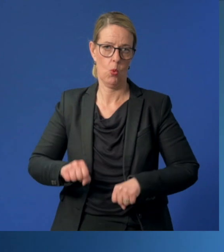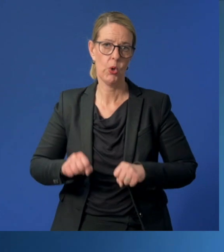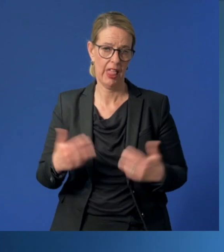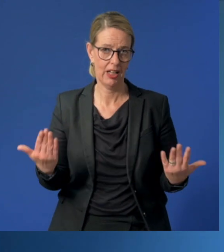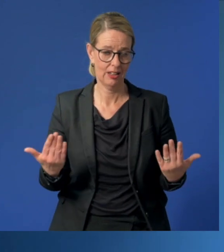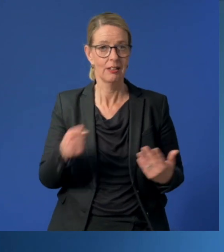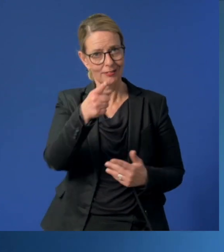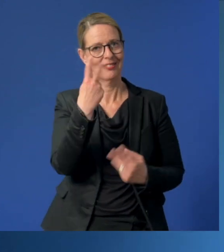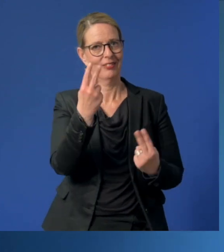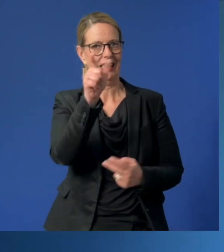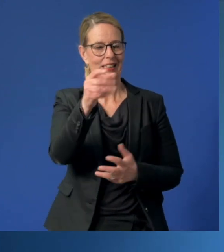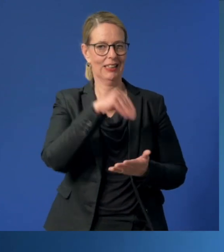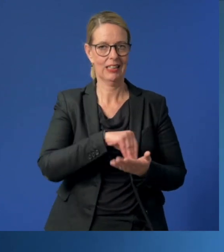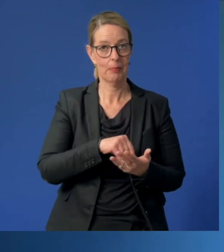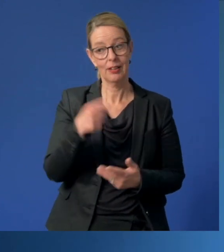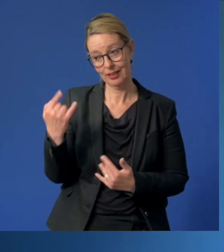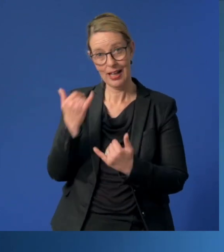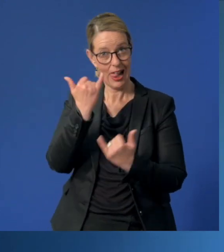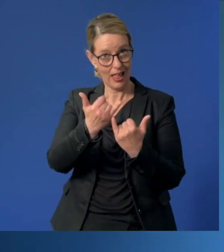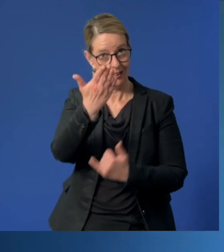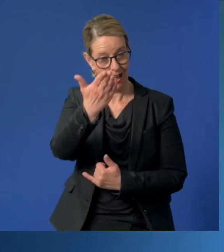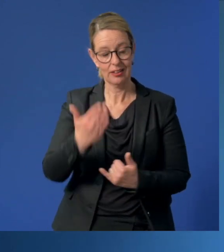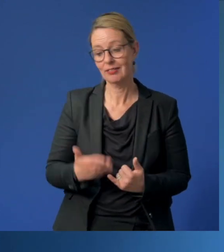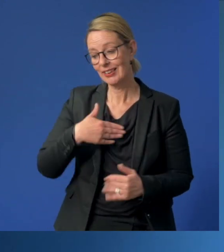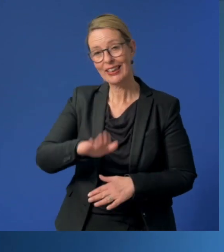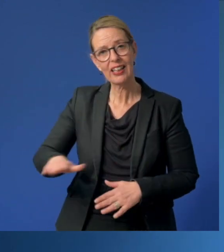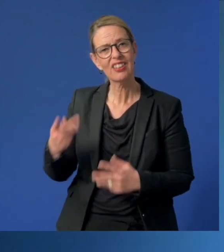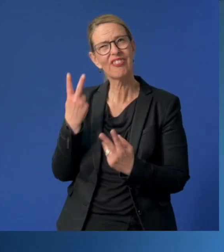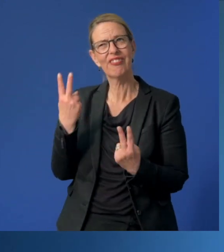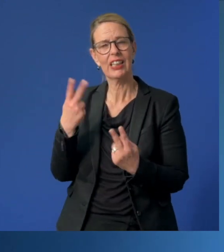Liebe Eltern, Sie geben Ihr Kind, das wichtigste und wertvollste, was Sie haben,